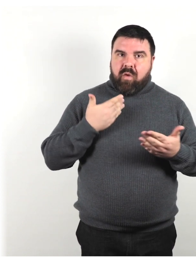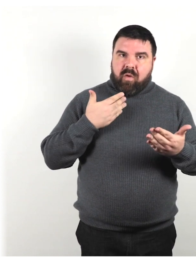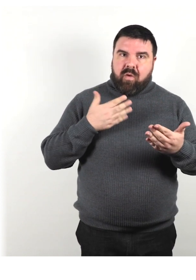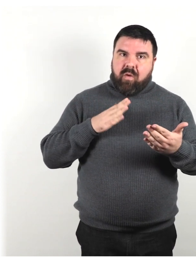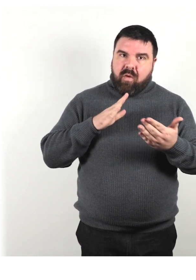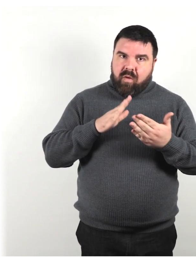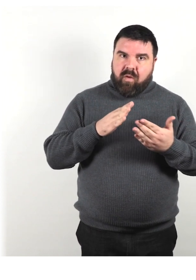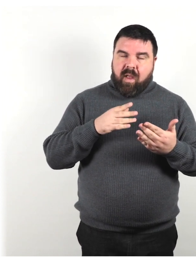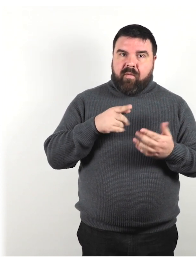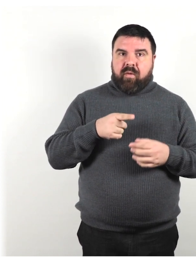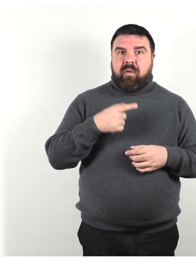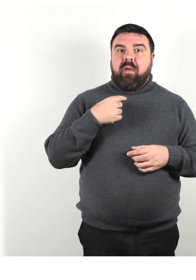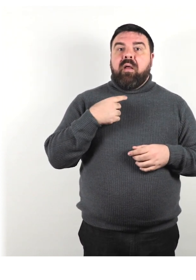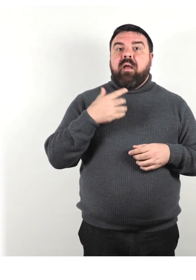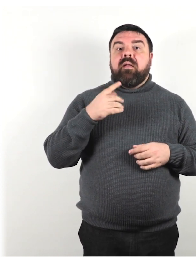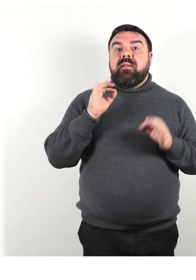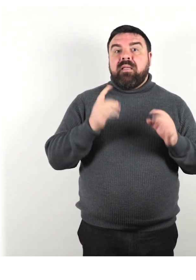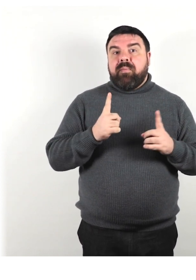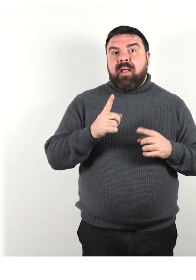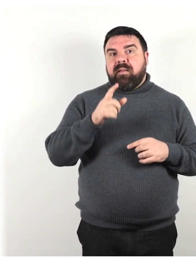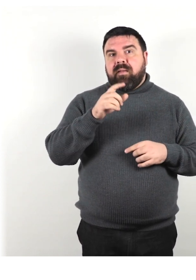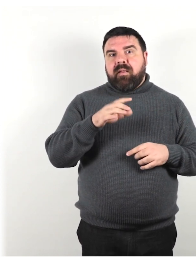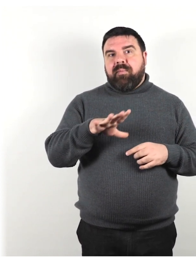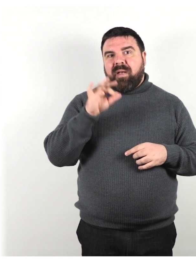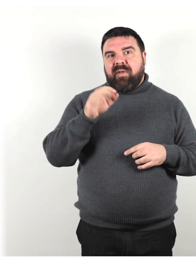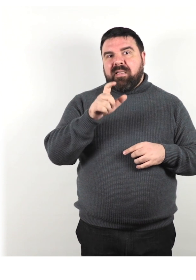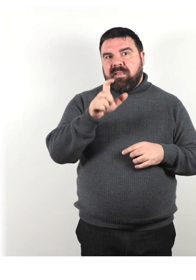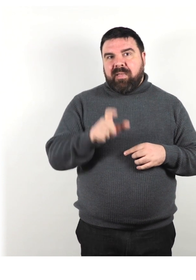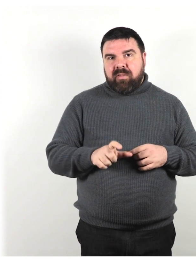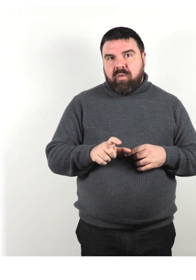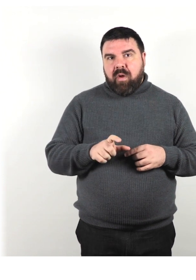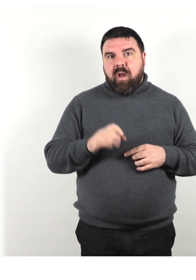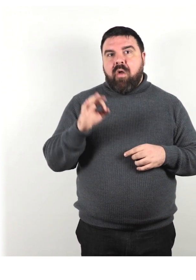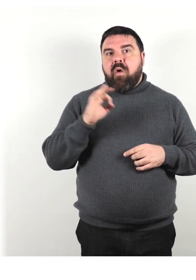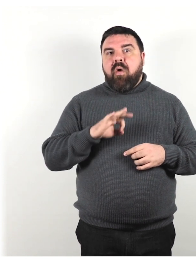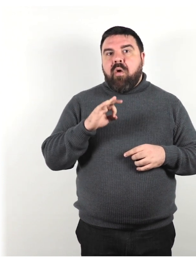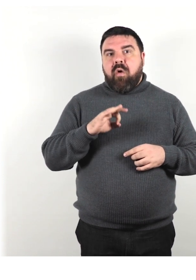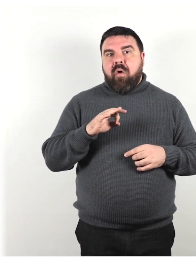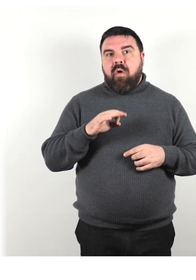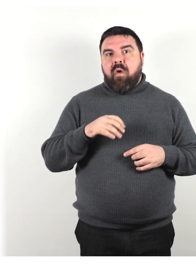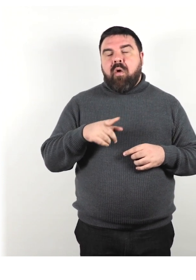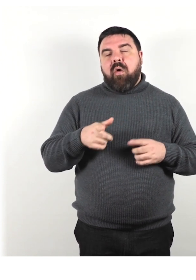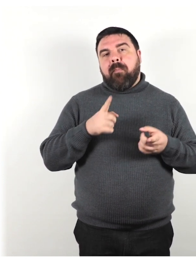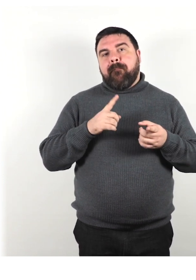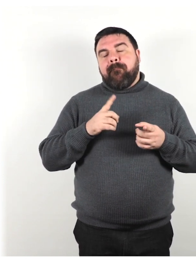in base alle sue preferenze personali o, in alcuni casi, a ciò che è "politicamente corretto".